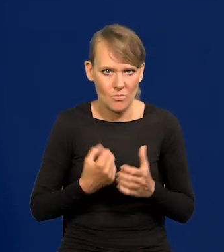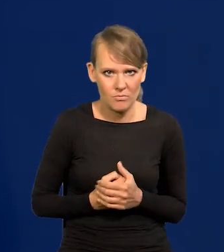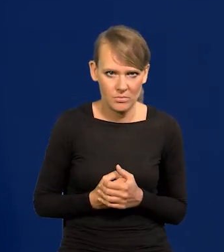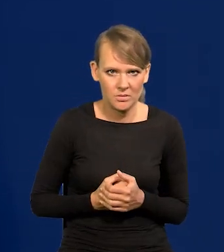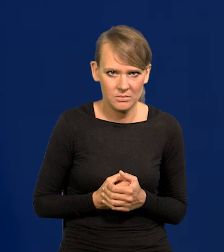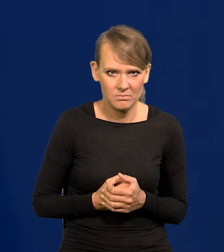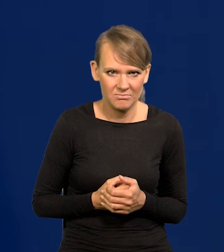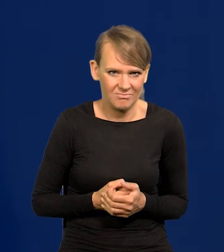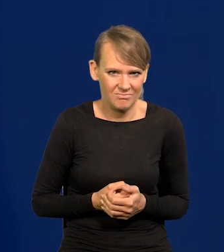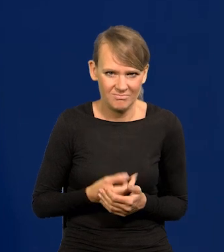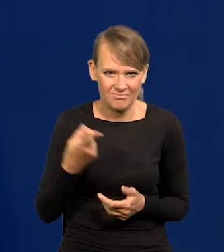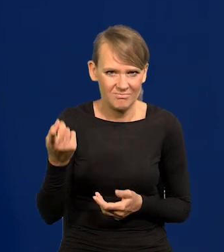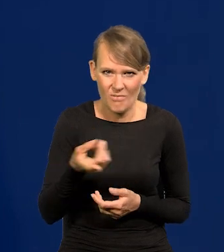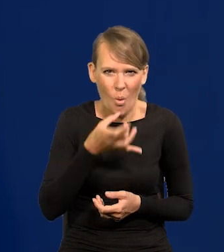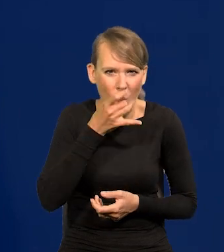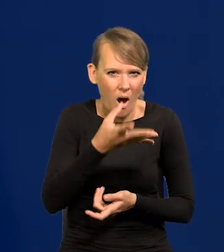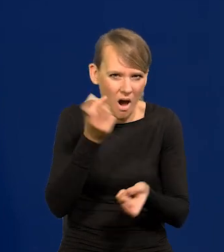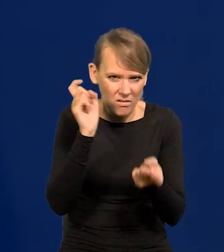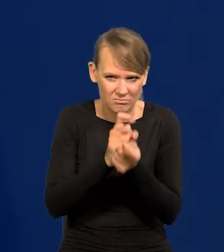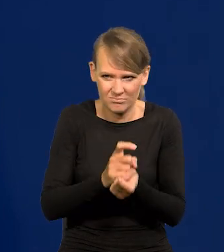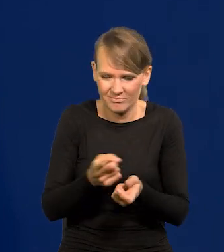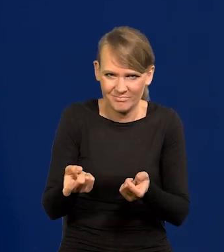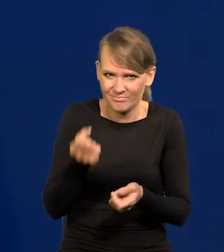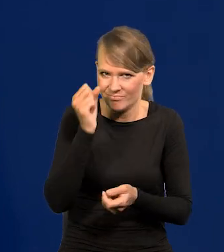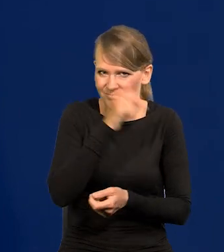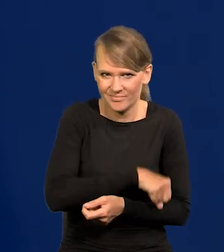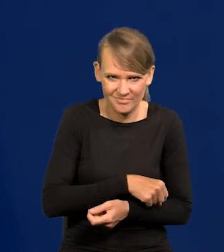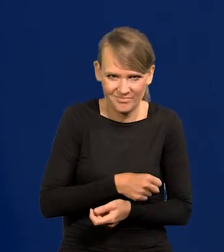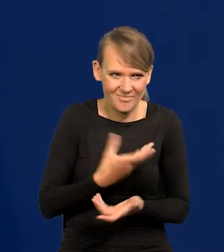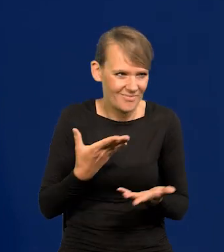Wysuwa się absurdalne oskarżenie, nie mające żadnego umocowania w rzeczywistości.